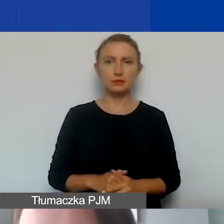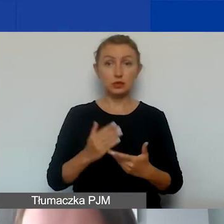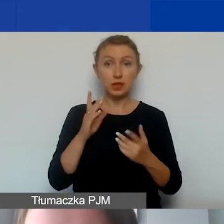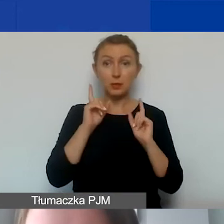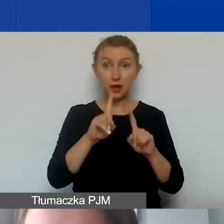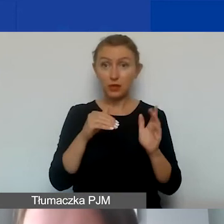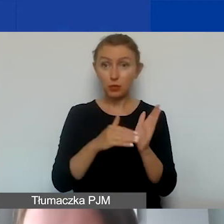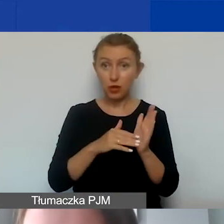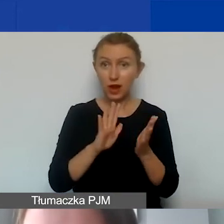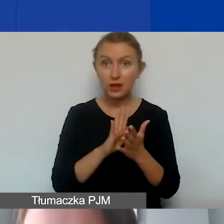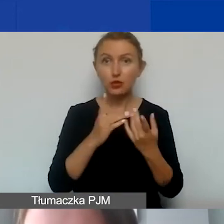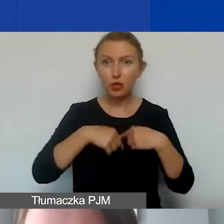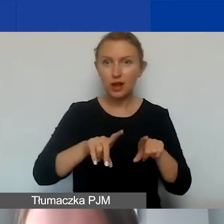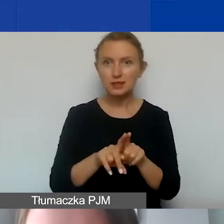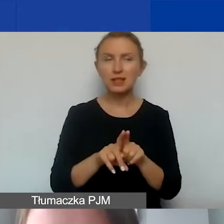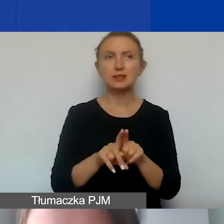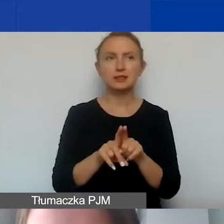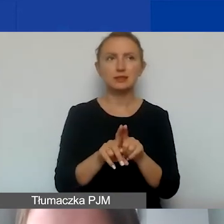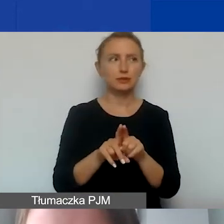do realizacji opisanego projektu.